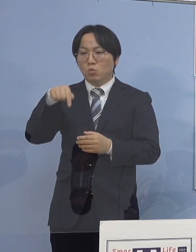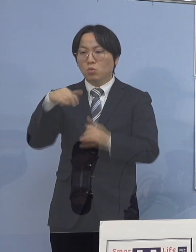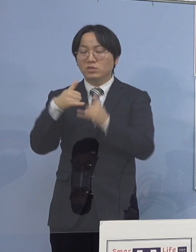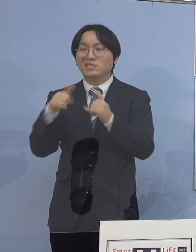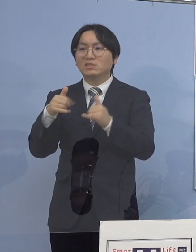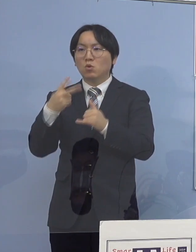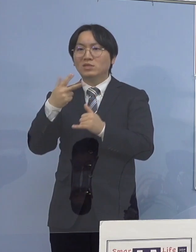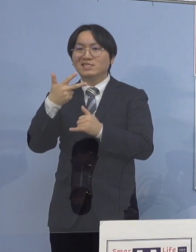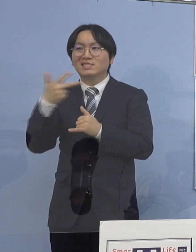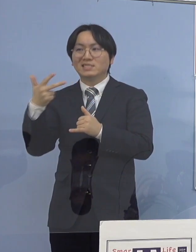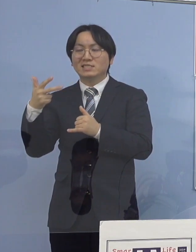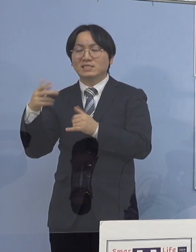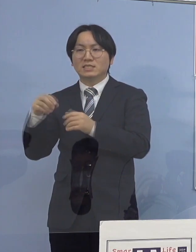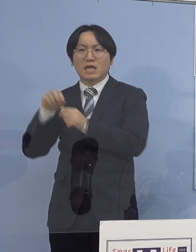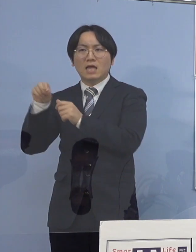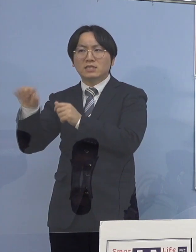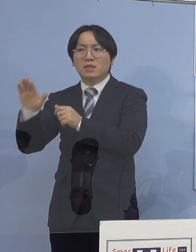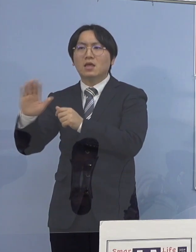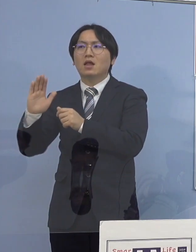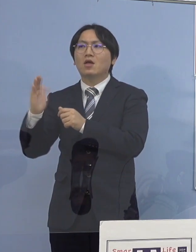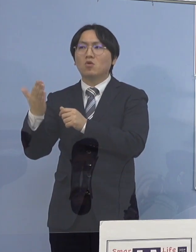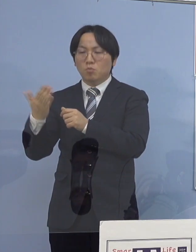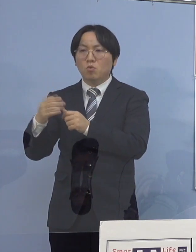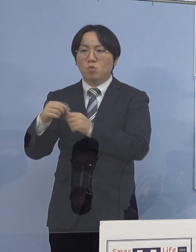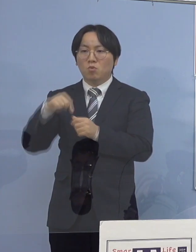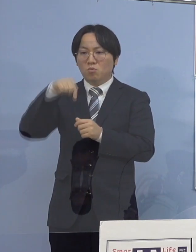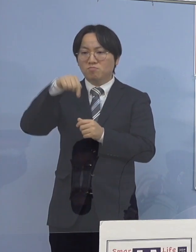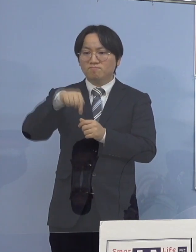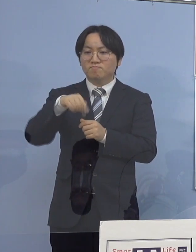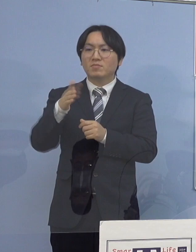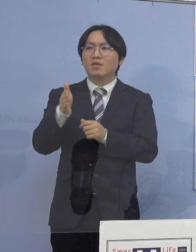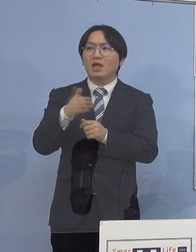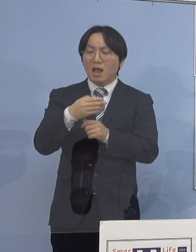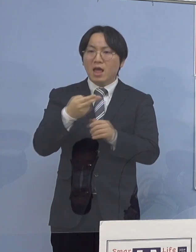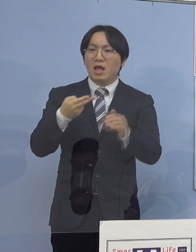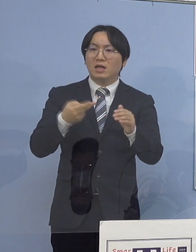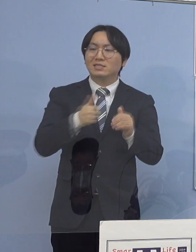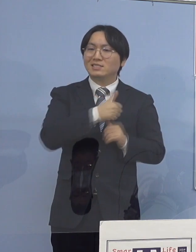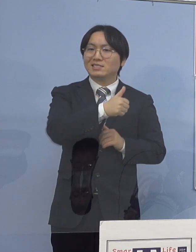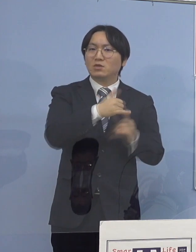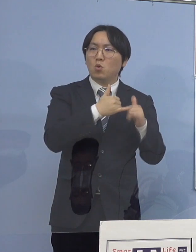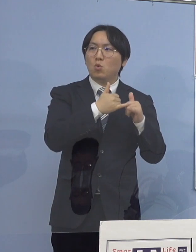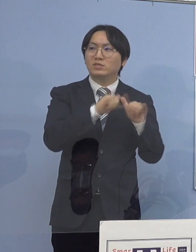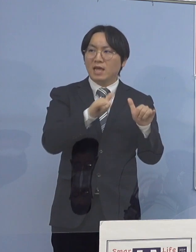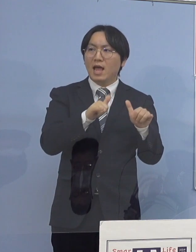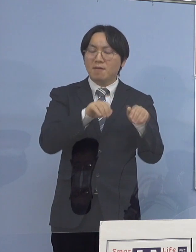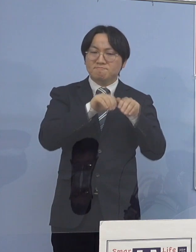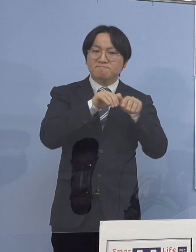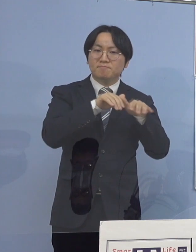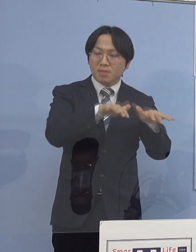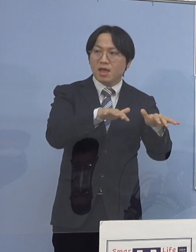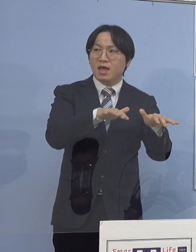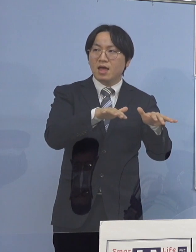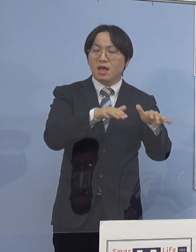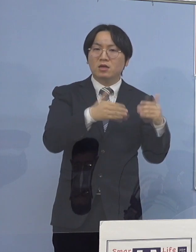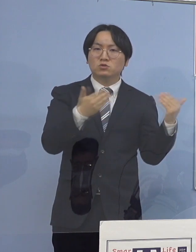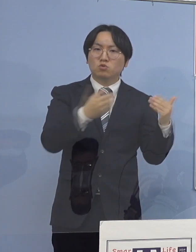ここから、今度は利用者の皆さん方との関係 あるいは他の職員へという形で